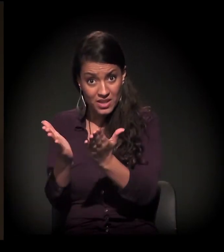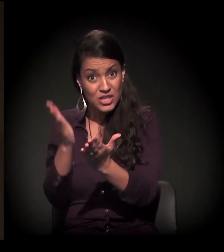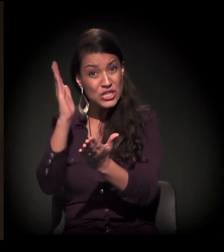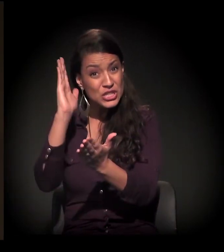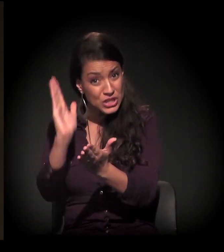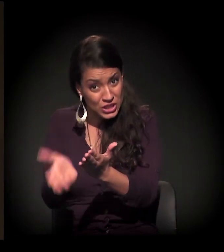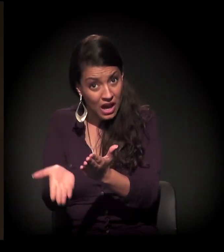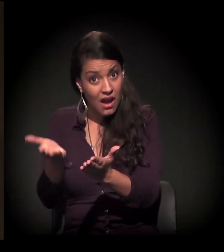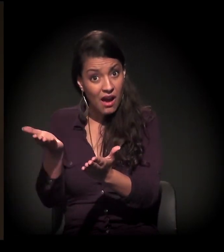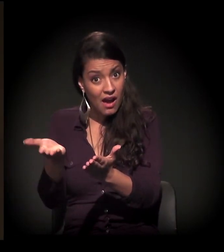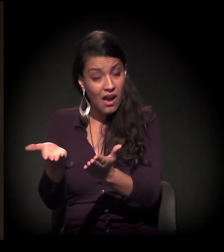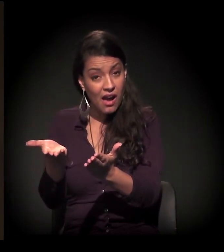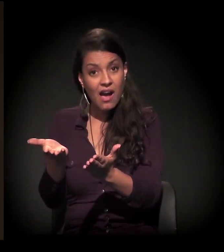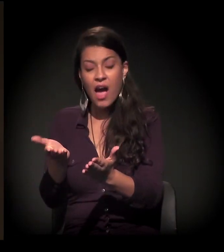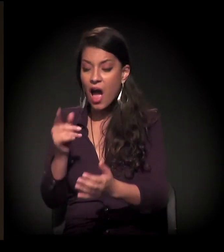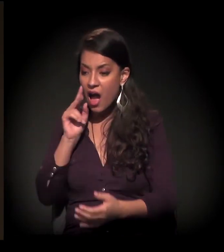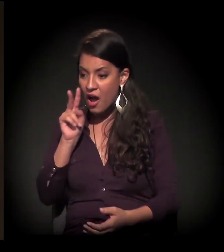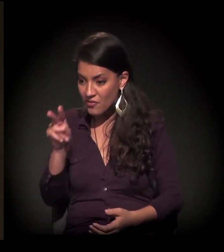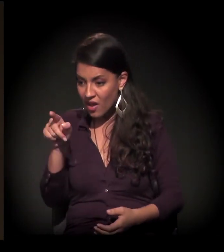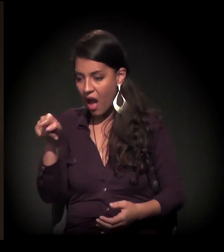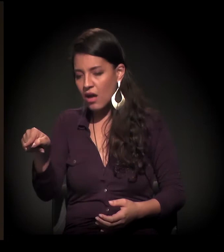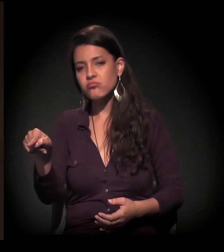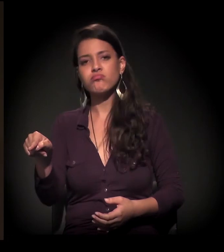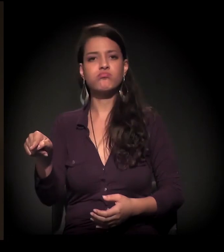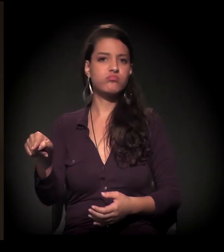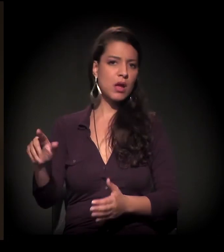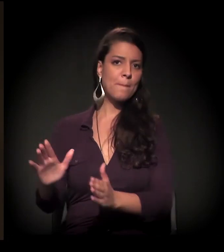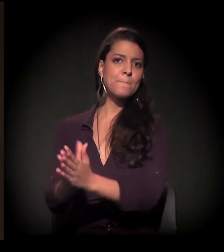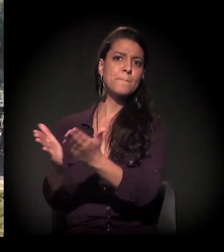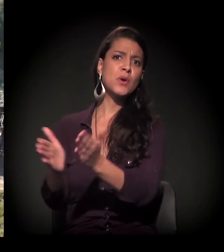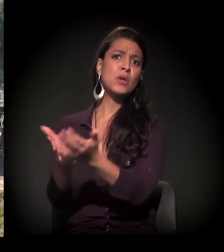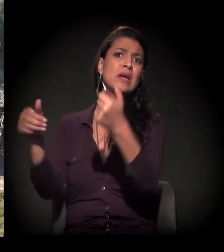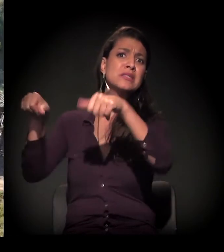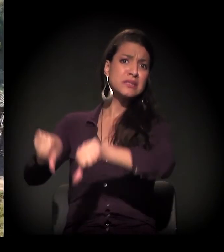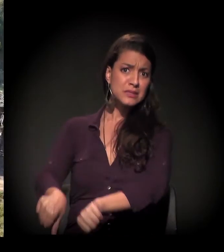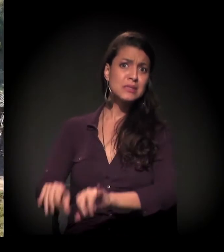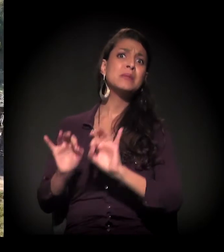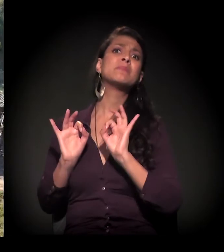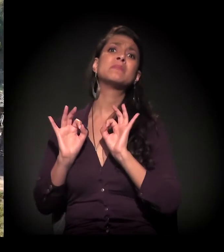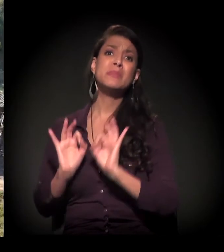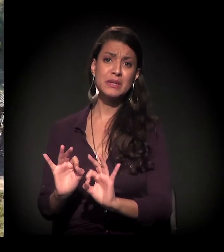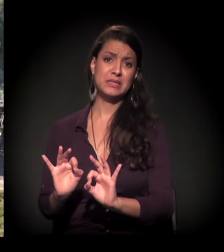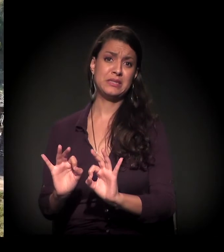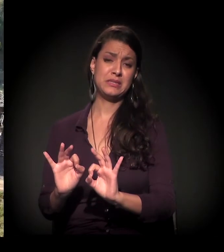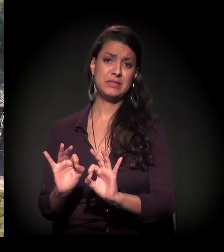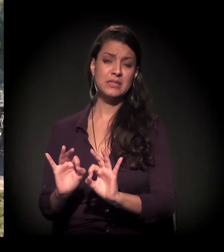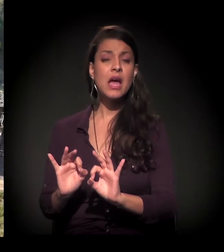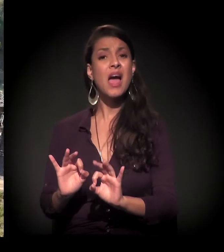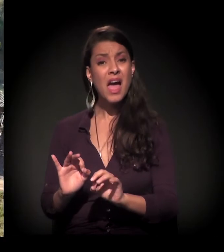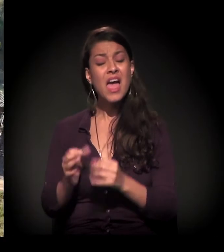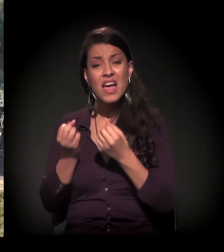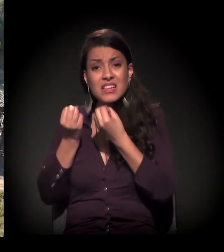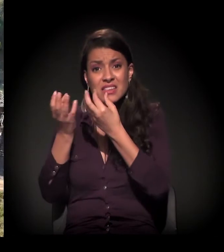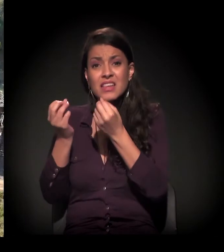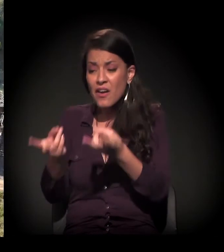esse grau de degradação e de precariedade aumentou substancialmente. Então esse é um dado visível.